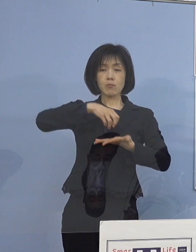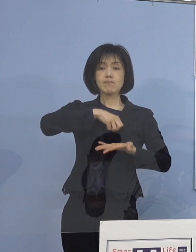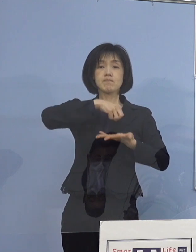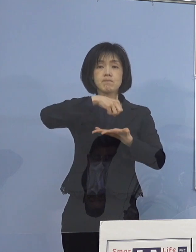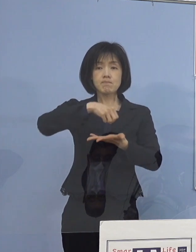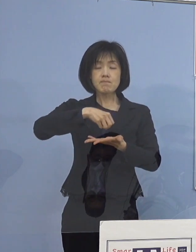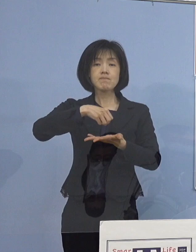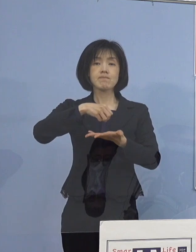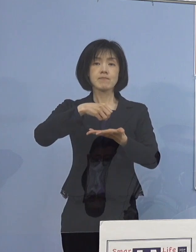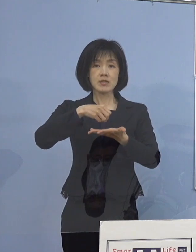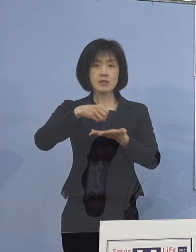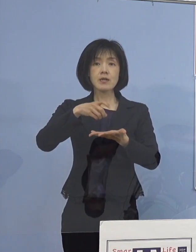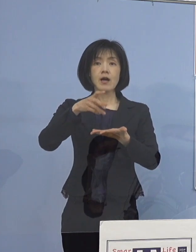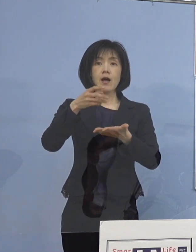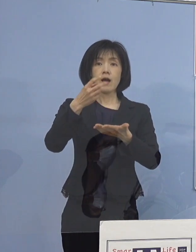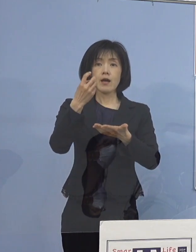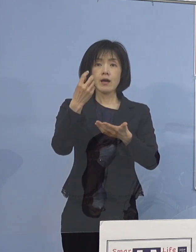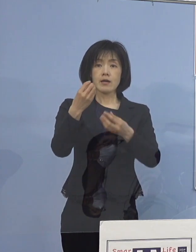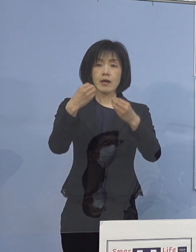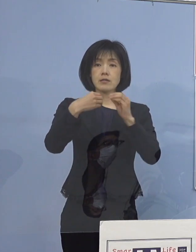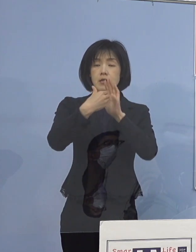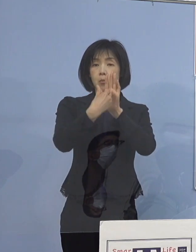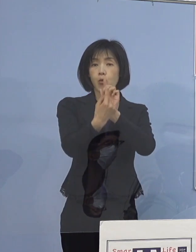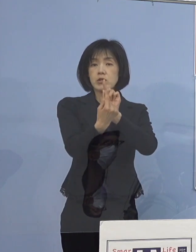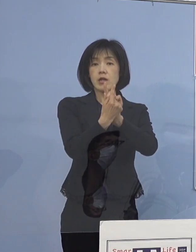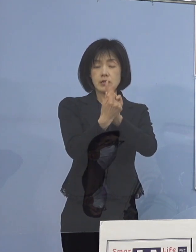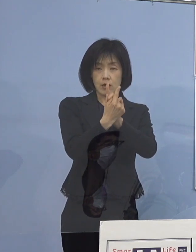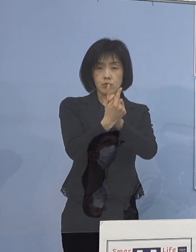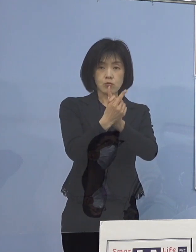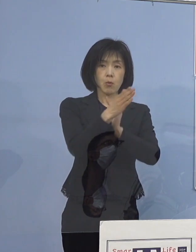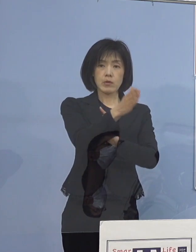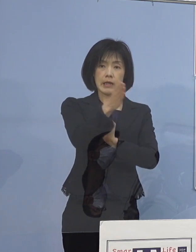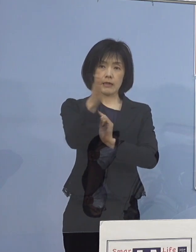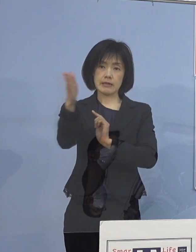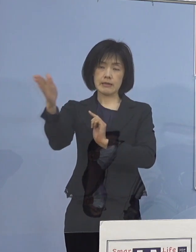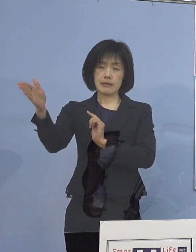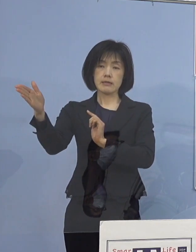感染防止対策の確認を 既にお願いしたところであり